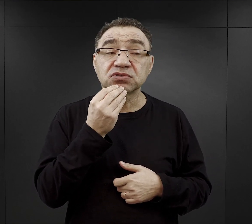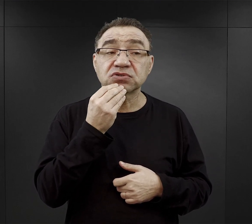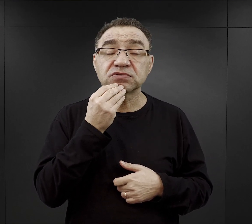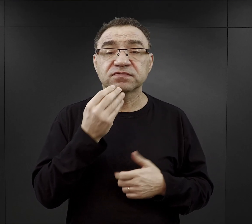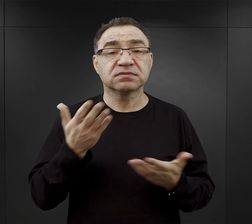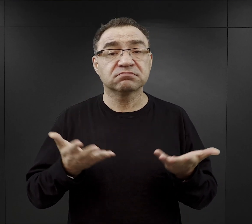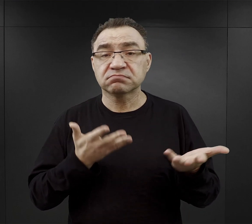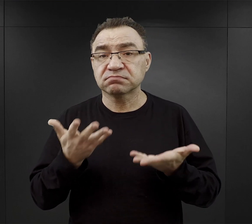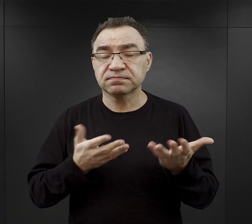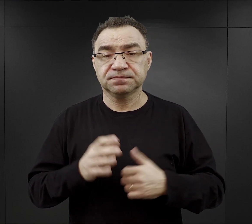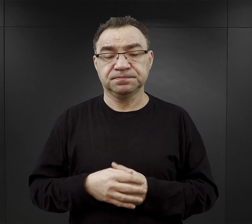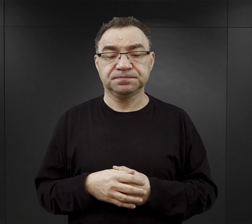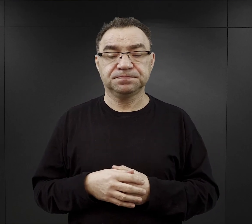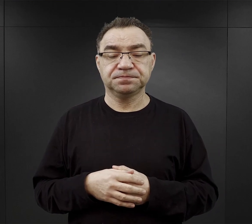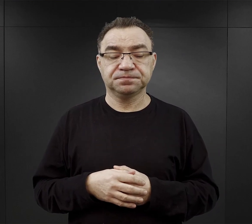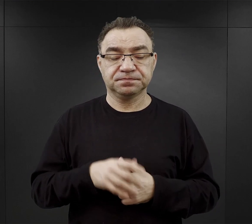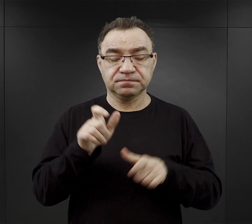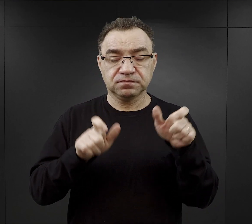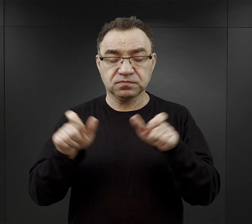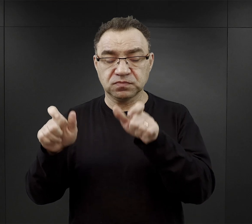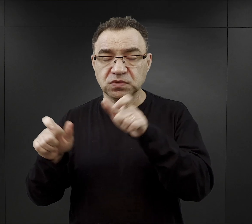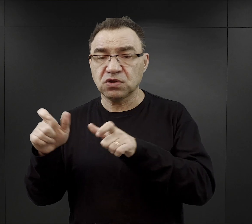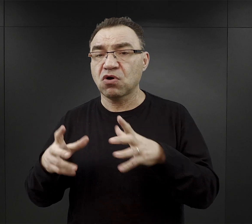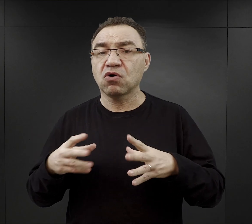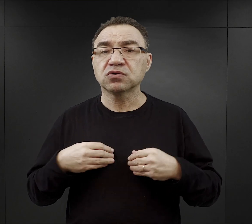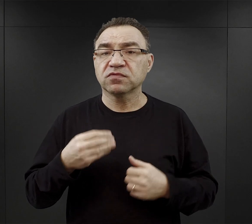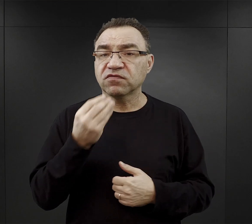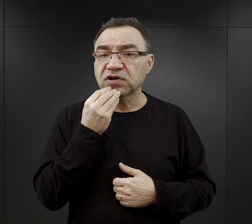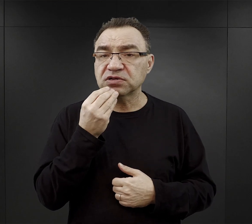Więźniowie otrzymywali posiłki trzy razy dziennie.